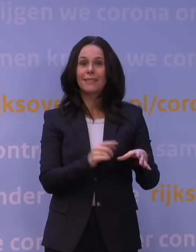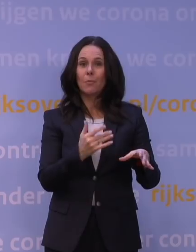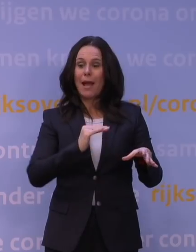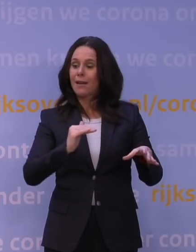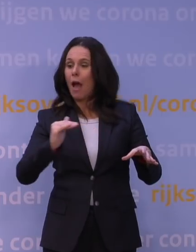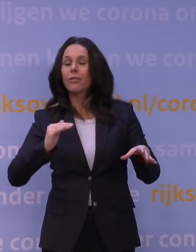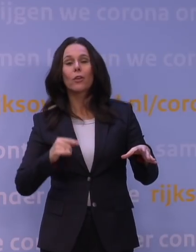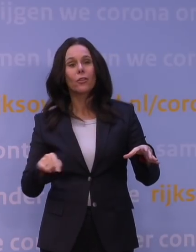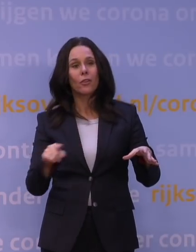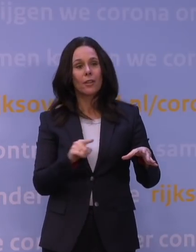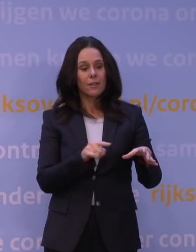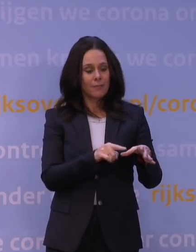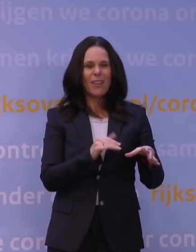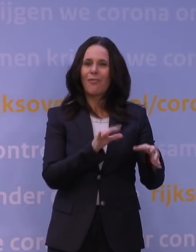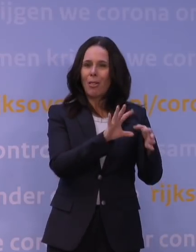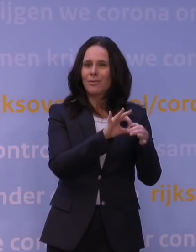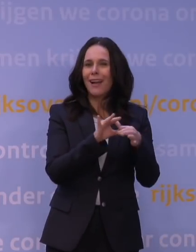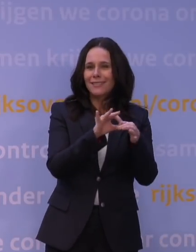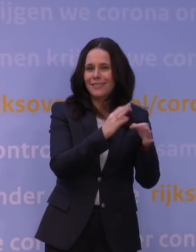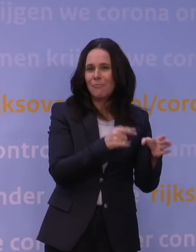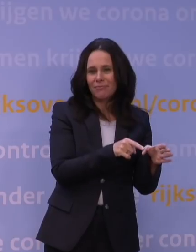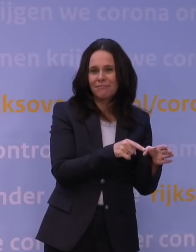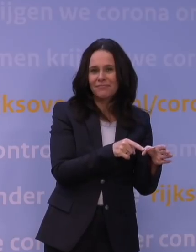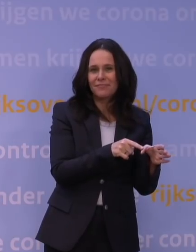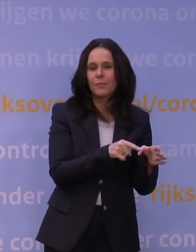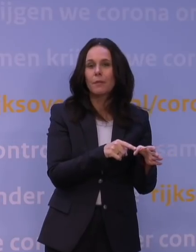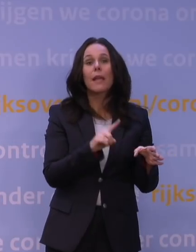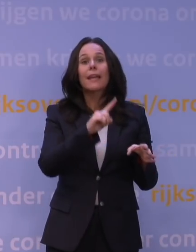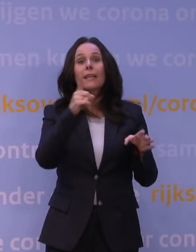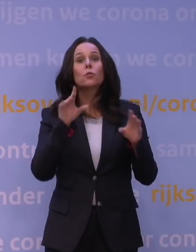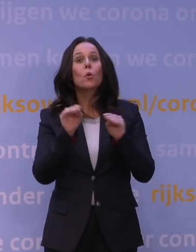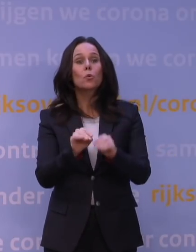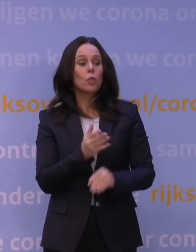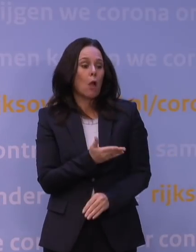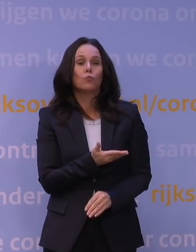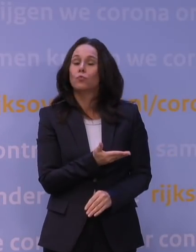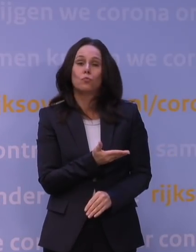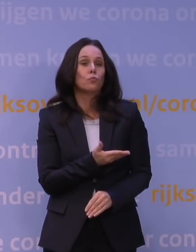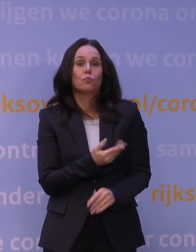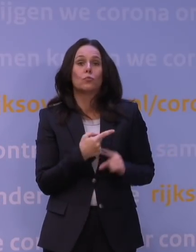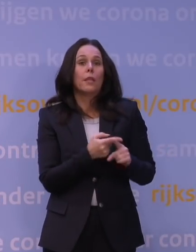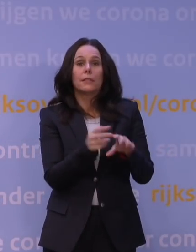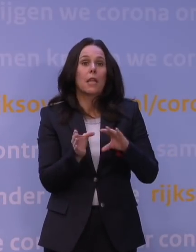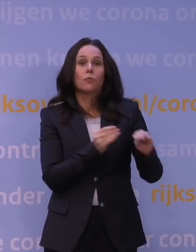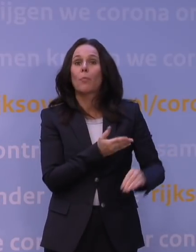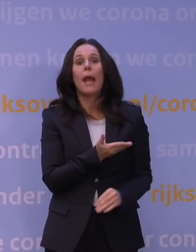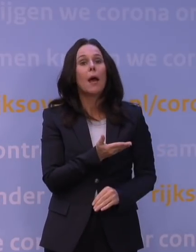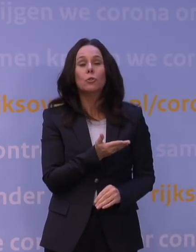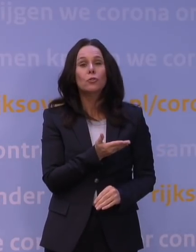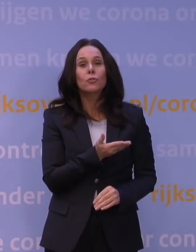die hebben natuurlijk ook veel contacten, dan is de eerste conclusie: nou ja, we zien er niet zo veel ziekenhuisopnames van. Maar dat hebben we natuurlijk in Nederland